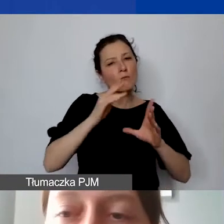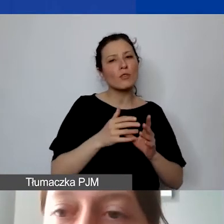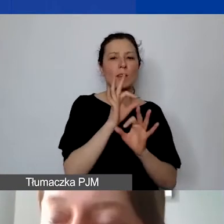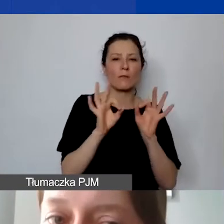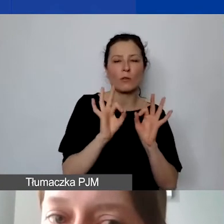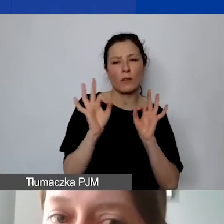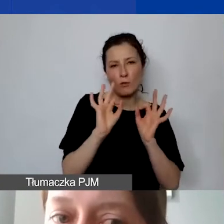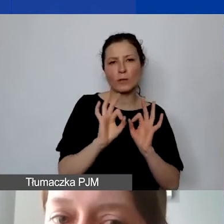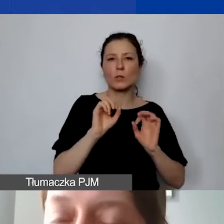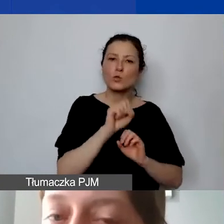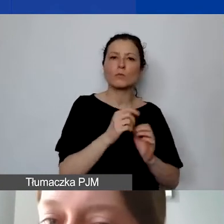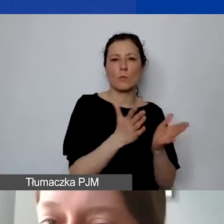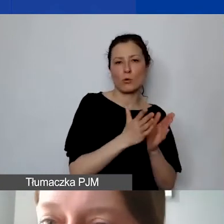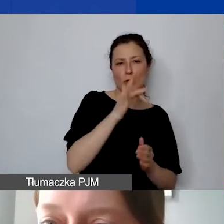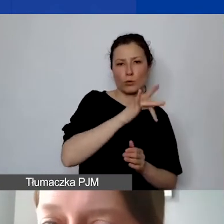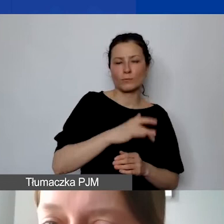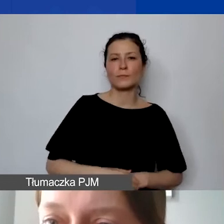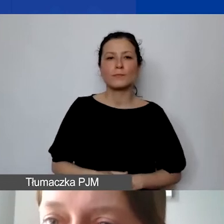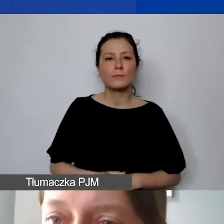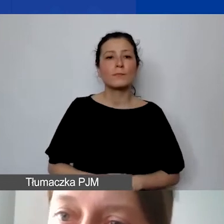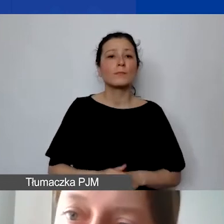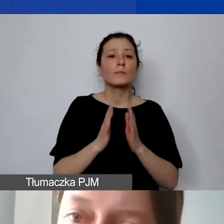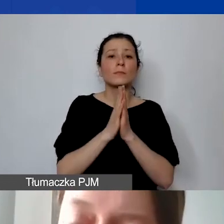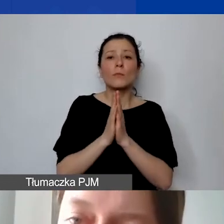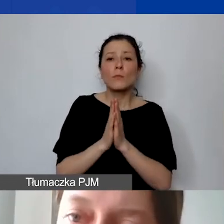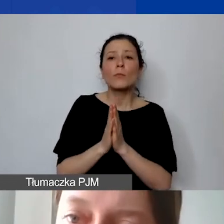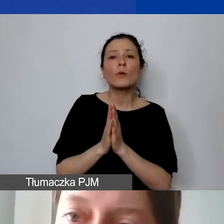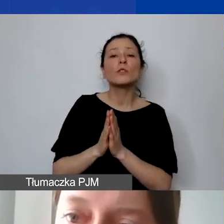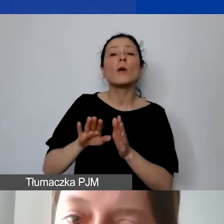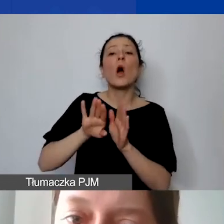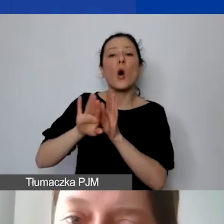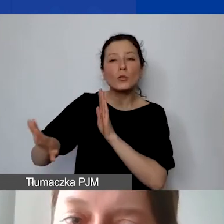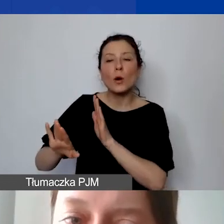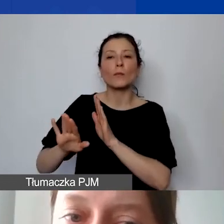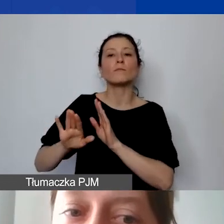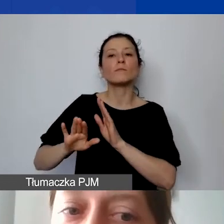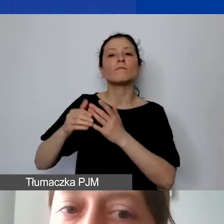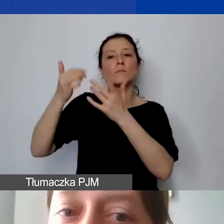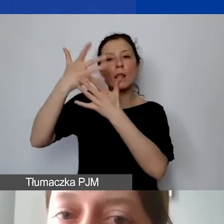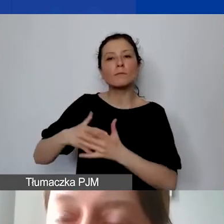Będziemy prosić o wyodrębnienie ewidencji księgowej, tak jak prosimy o osobny numer konta bankowego.